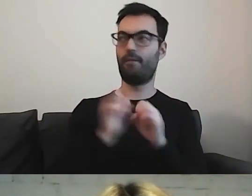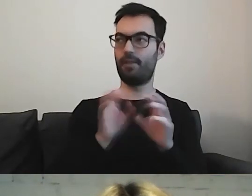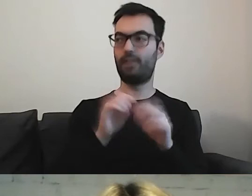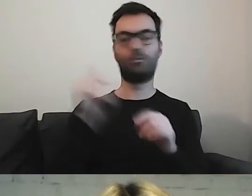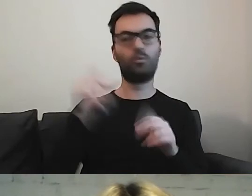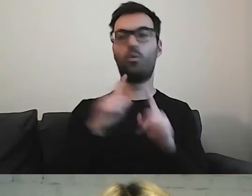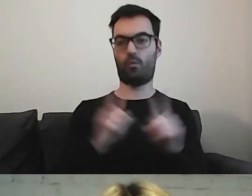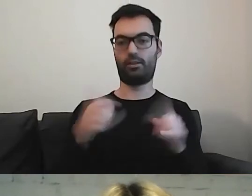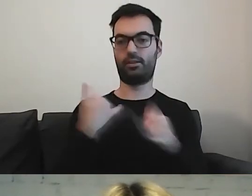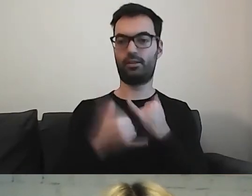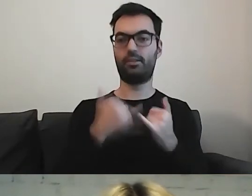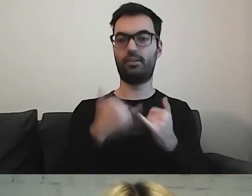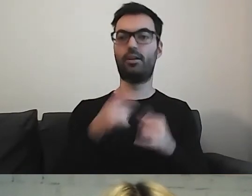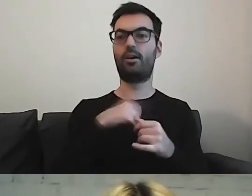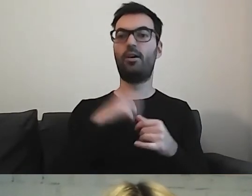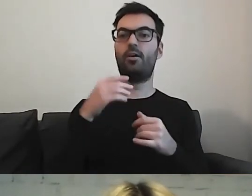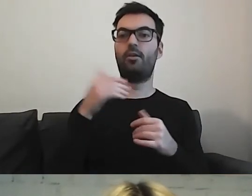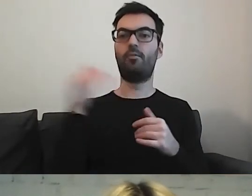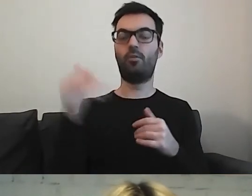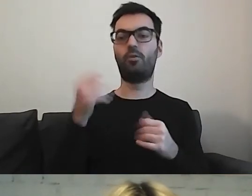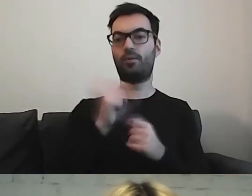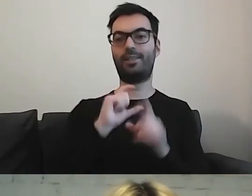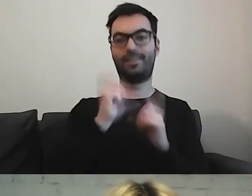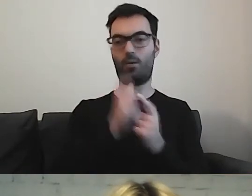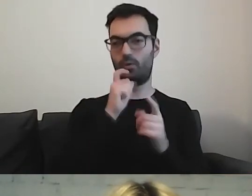Ale jeżeli możemy korzystać z całości nazwy, to czemu nie?